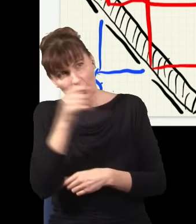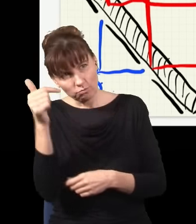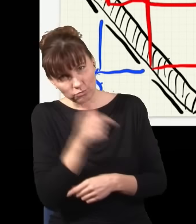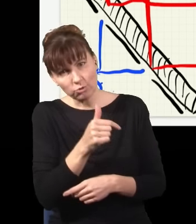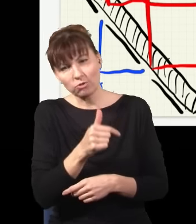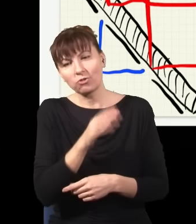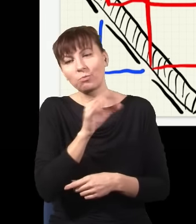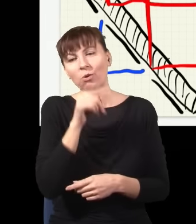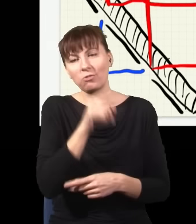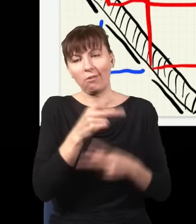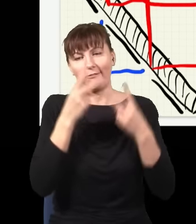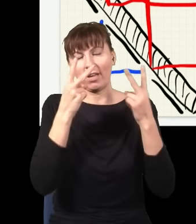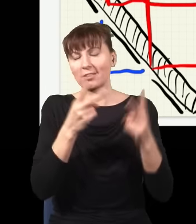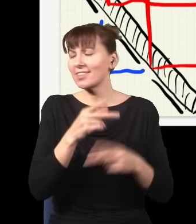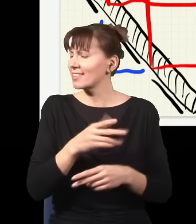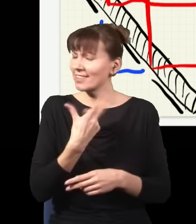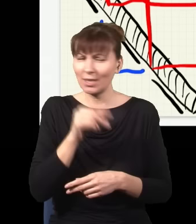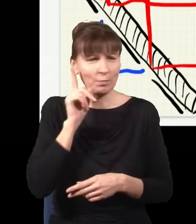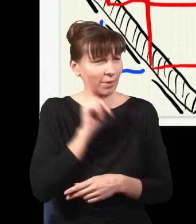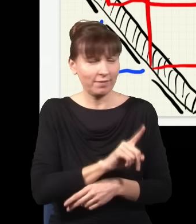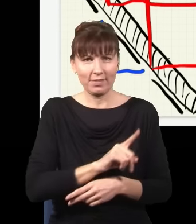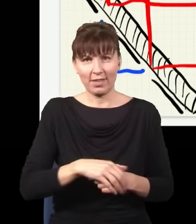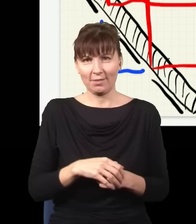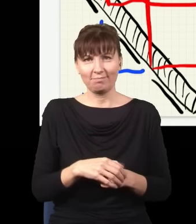w mechanice kantowej, to jest oczywiście kompletna bzdura, nie ma to żadnego znaczenia.